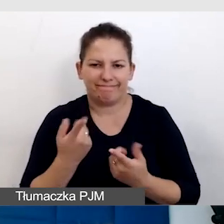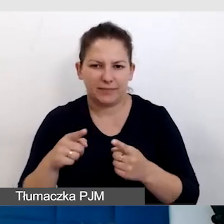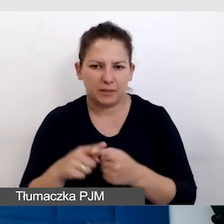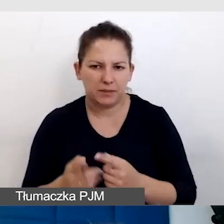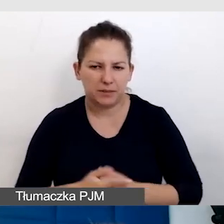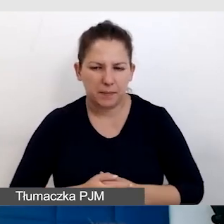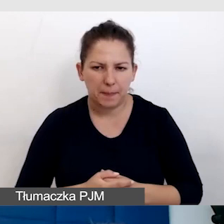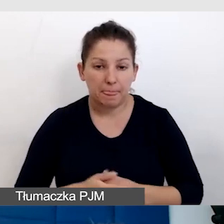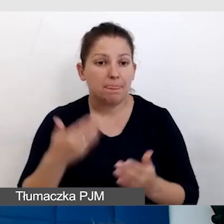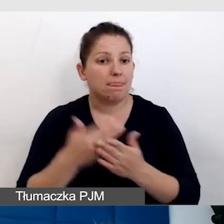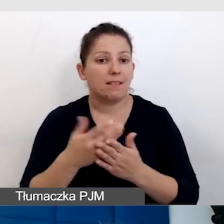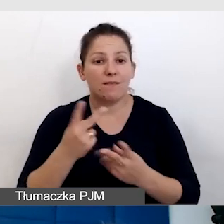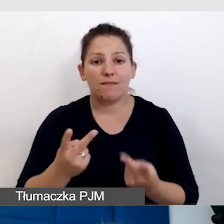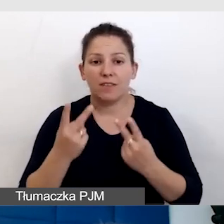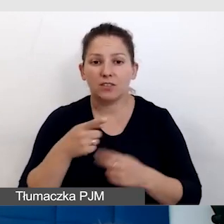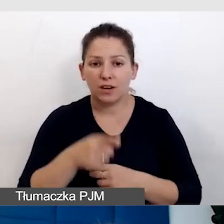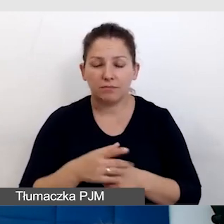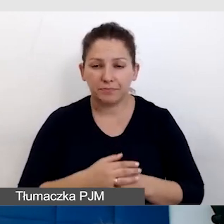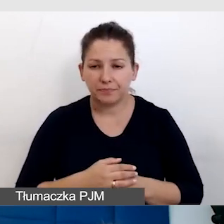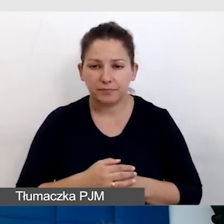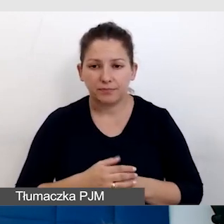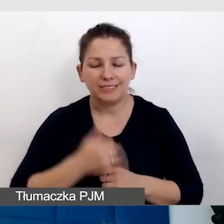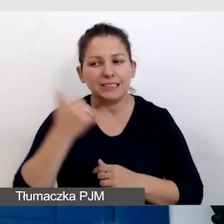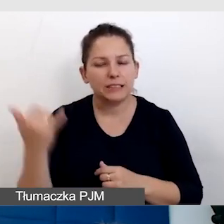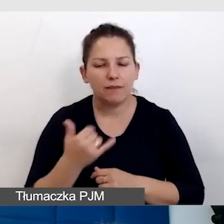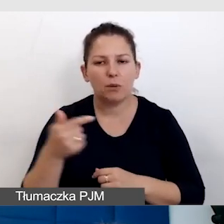Dlatego to jest ważne, że zawsze powinniśmy być empatyczni,